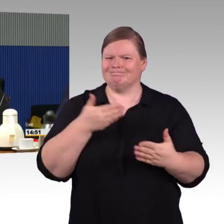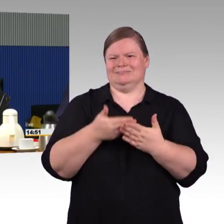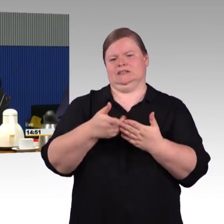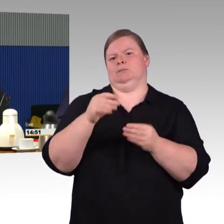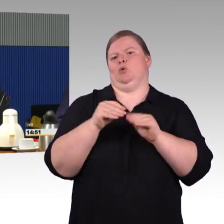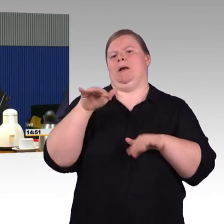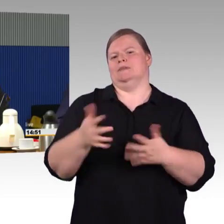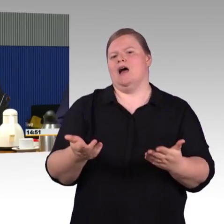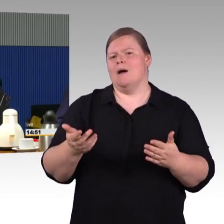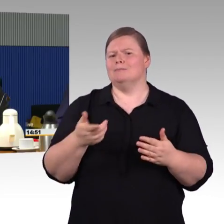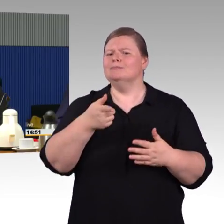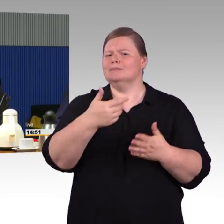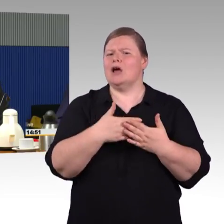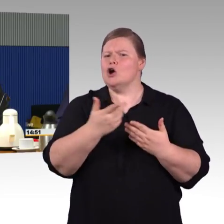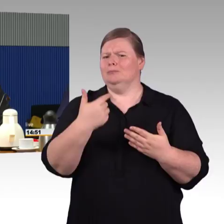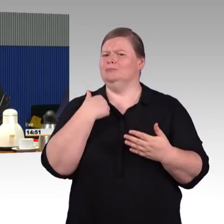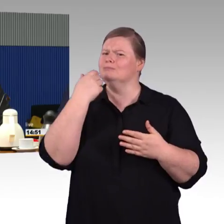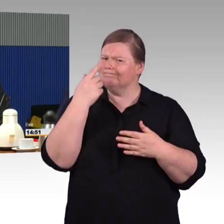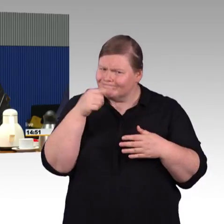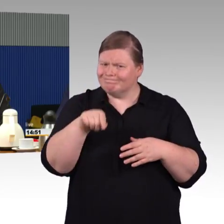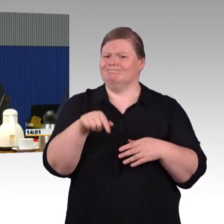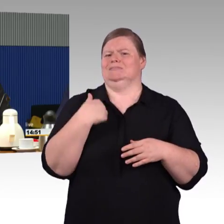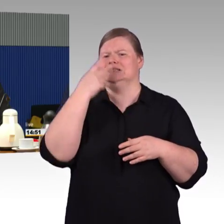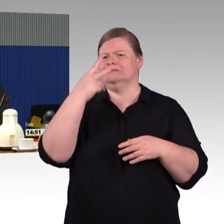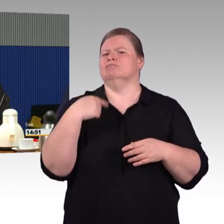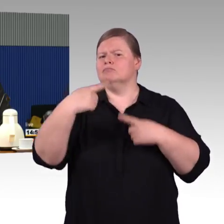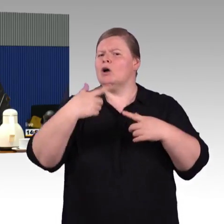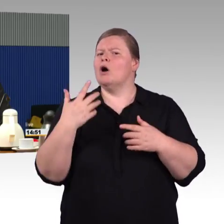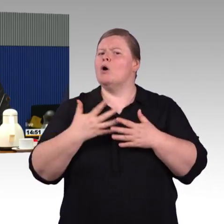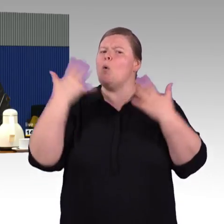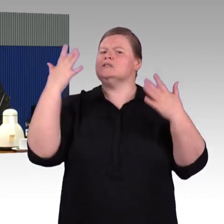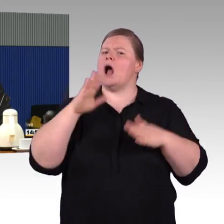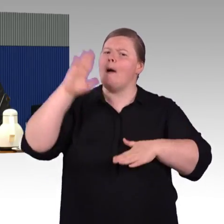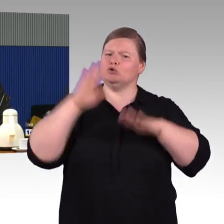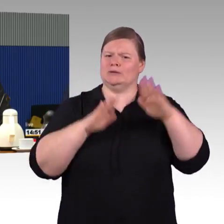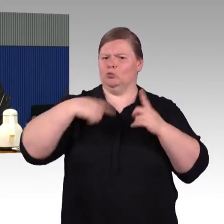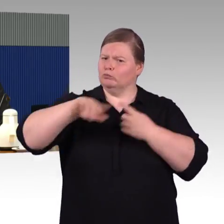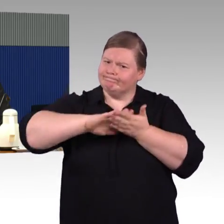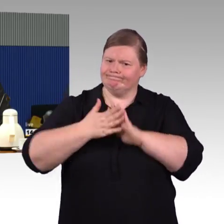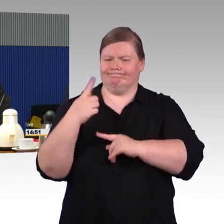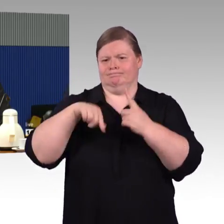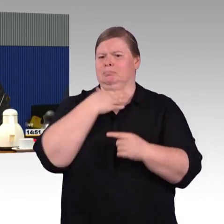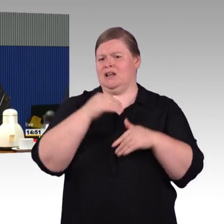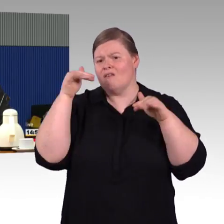wo wir auch mitarbeiten. Das ist ein wichtiges Gremium, das wenn mir das erlaubt ist zu sagen,